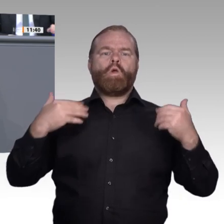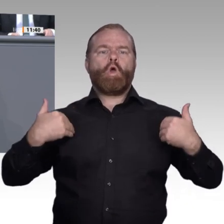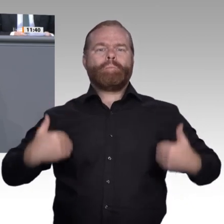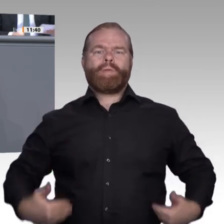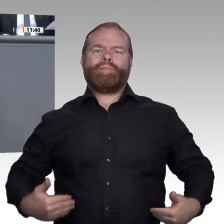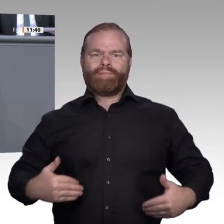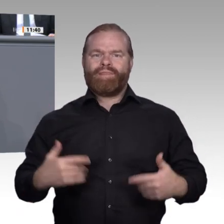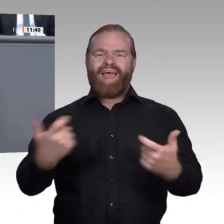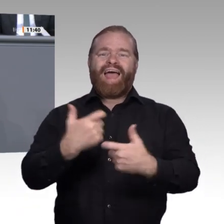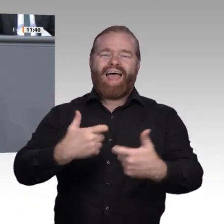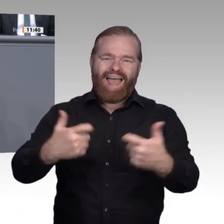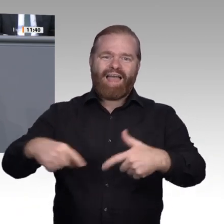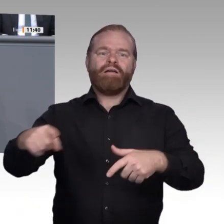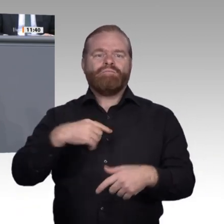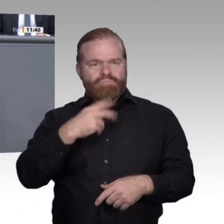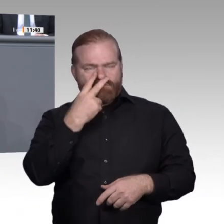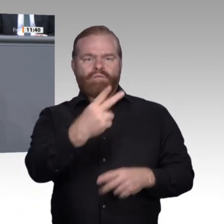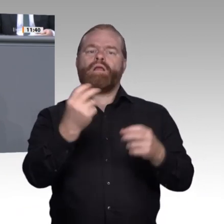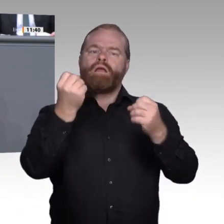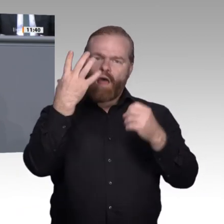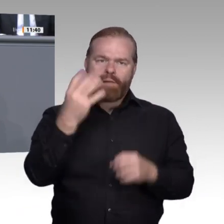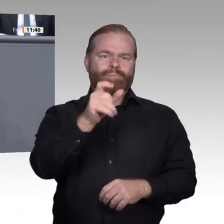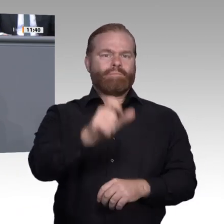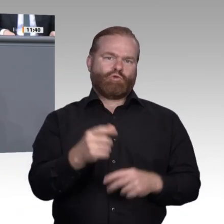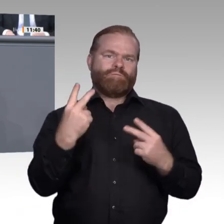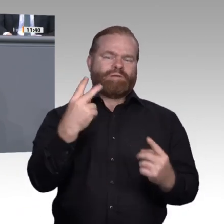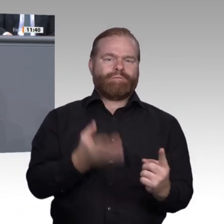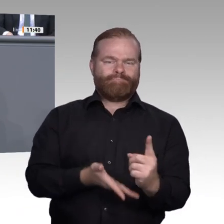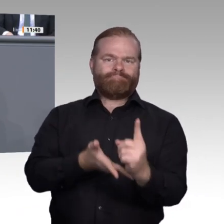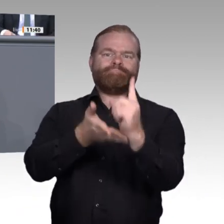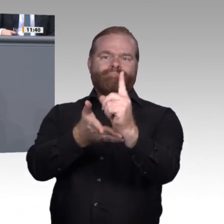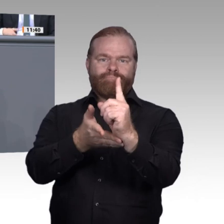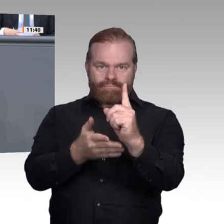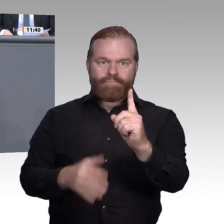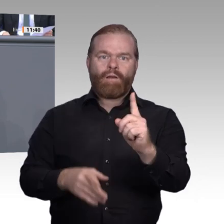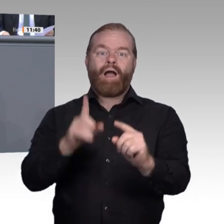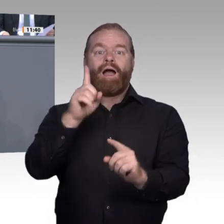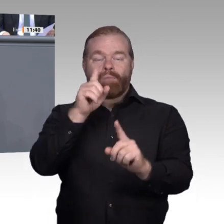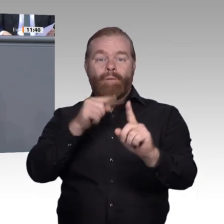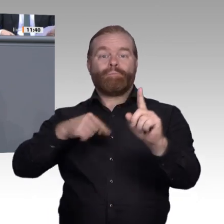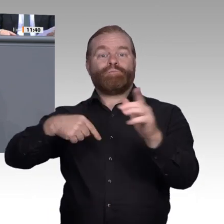von Suchmaschinen, oft virtuos, intuitiv und weitgehend vorurteilsund angstfrei.